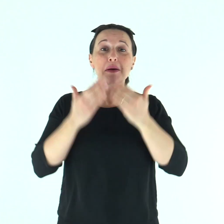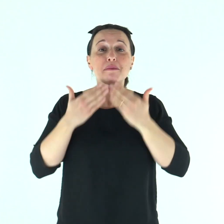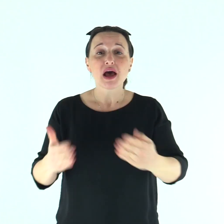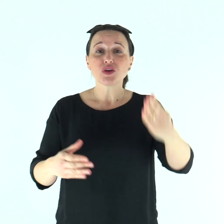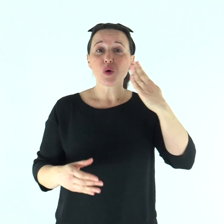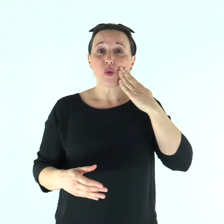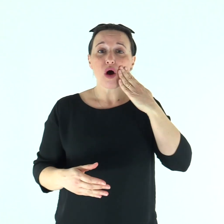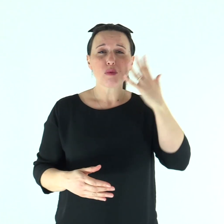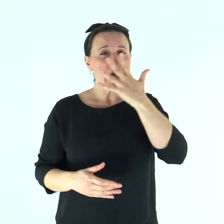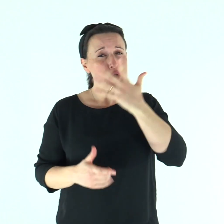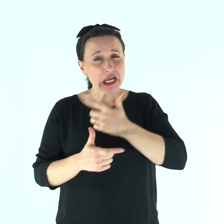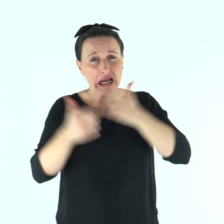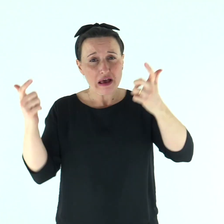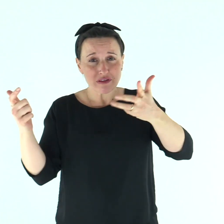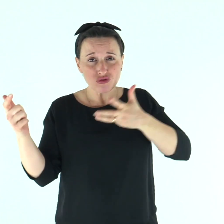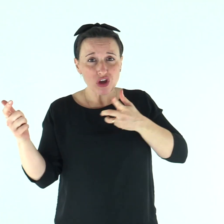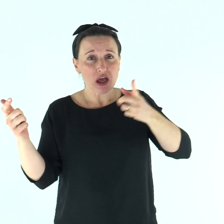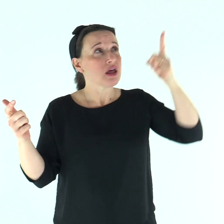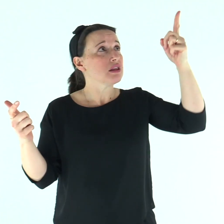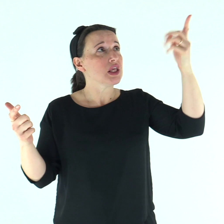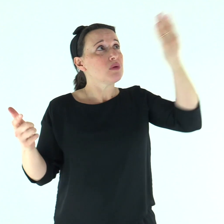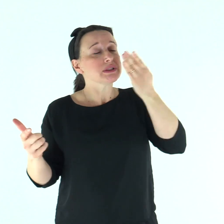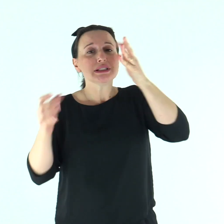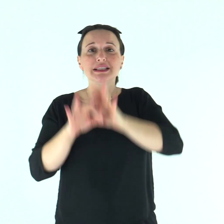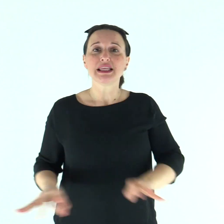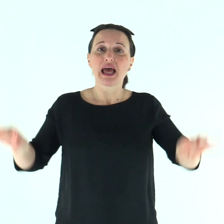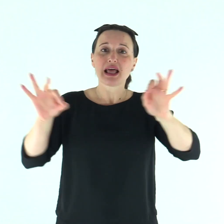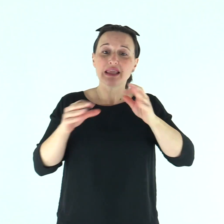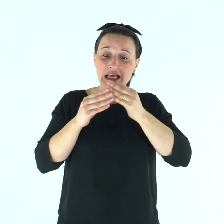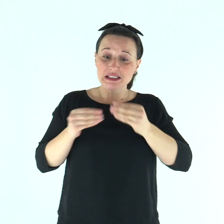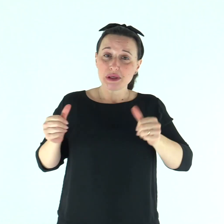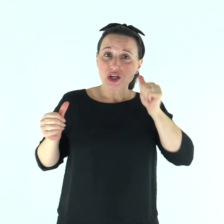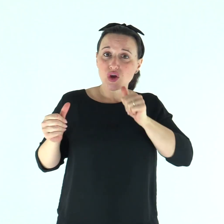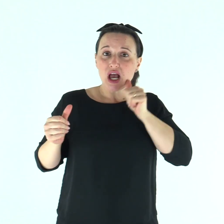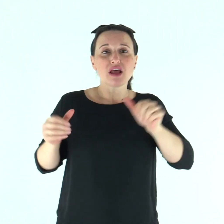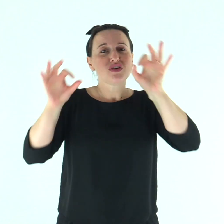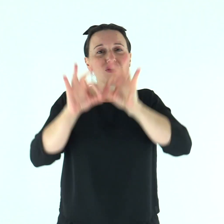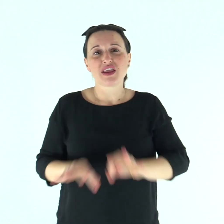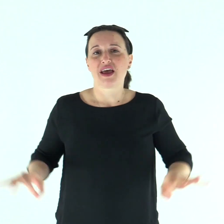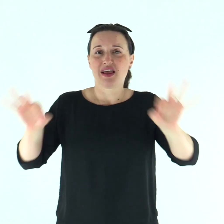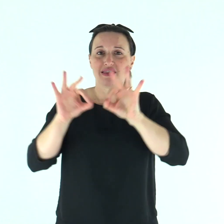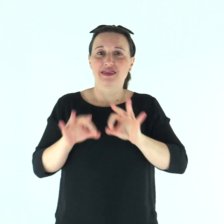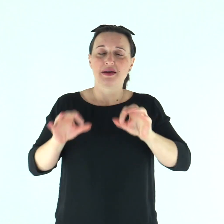Beato l'uomo a cui Dio non imputa il delitto e nel cui spirito non è inganno.